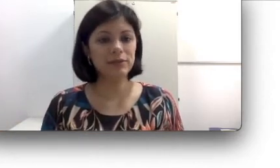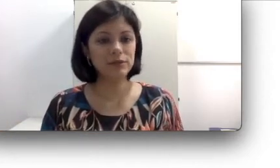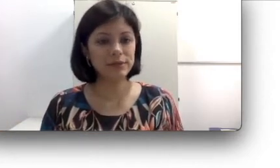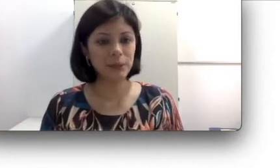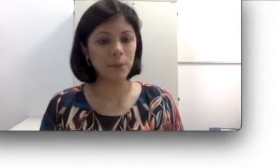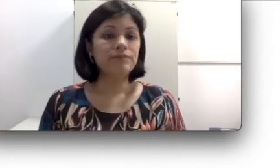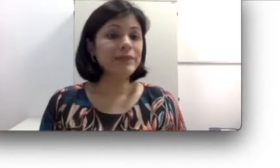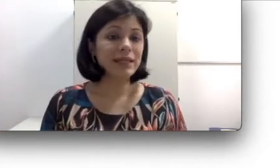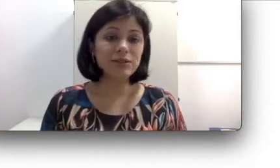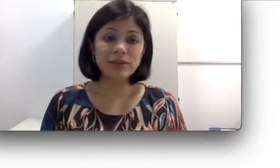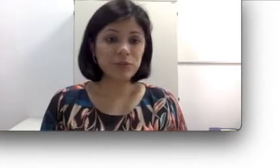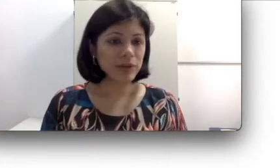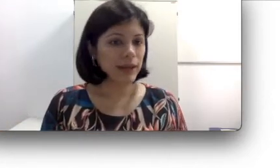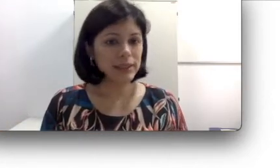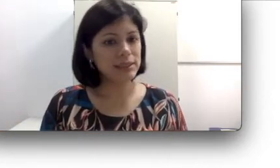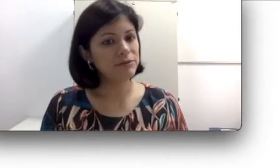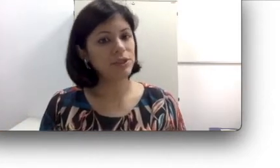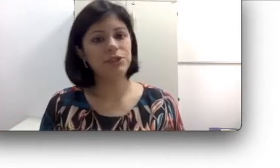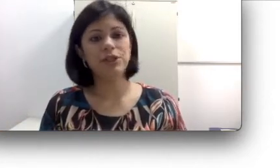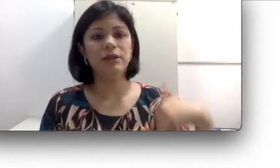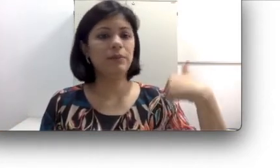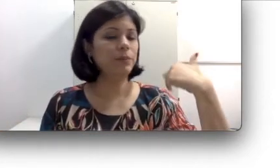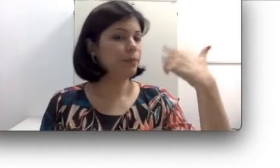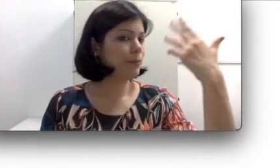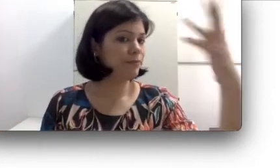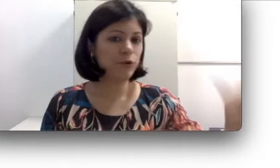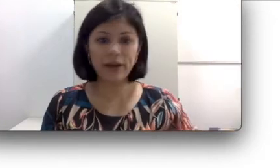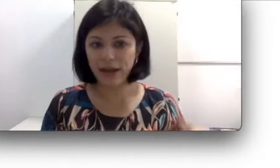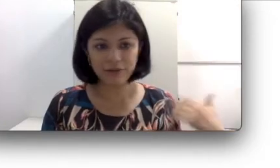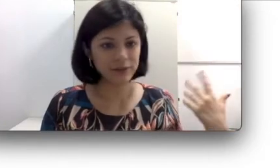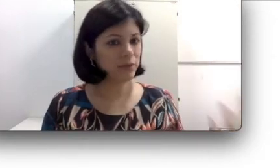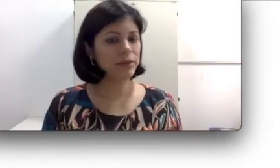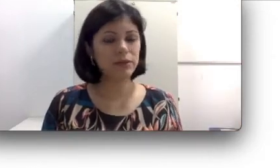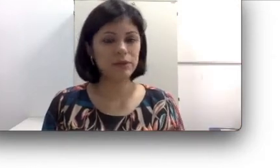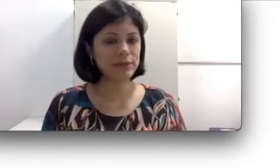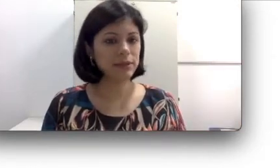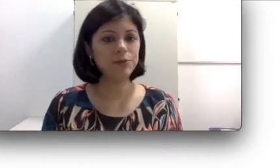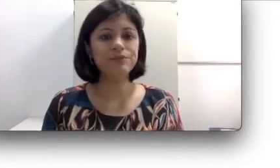a audição. Tem questões hormonais: Teve gente que ficou grávida e perdeu a audição,